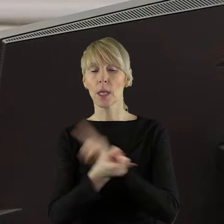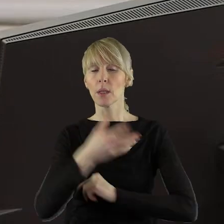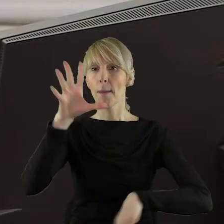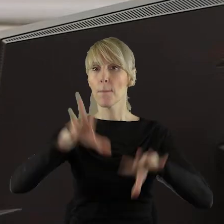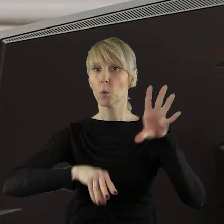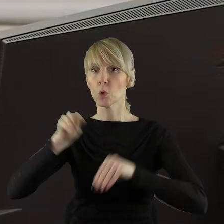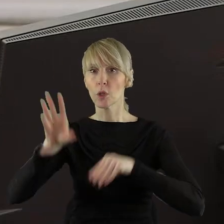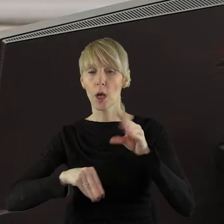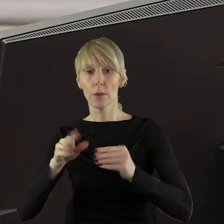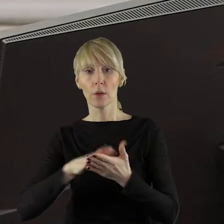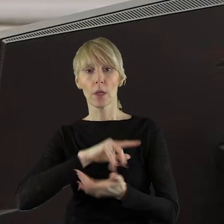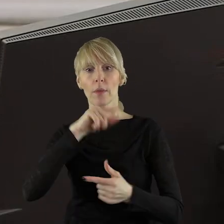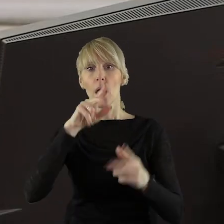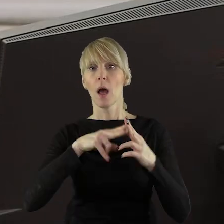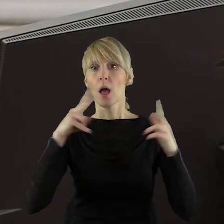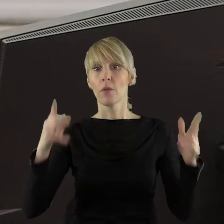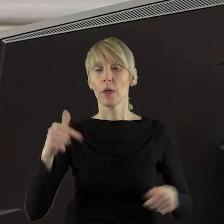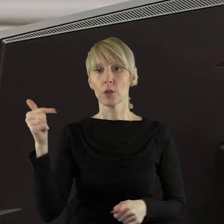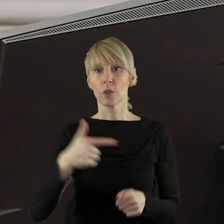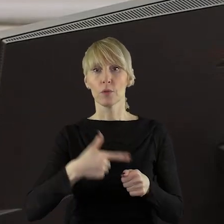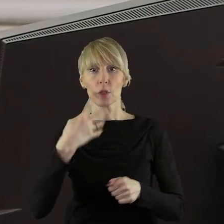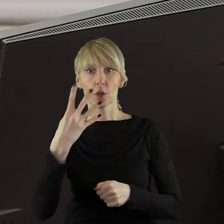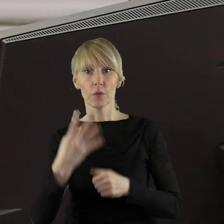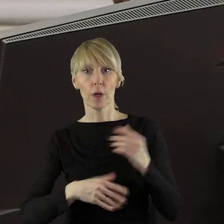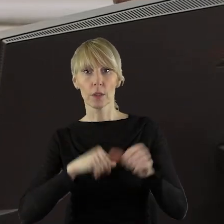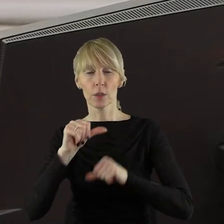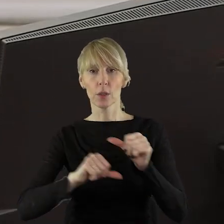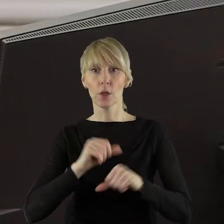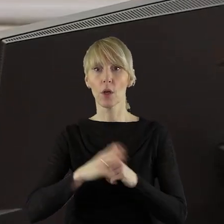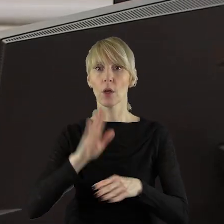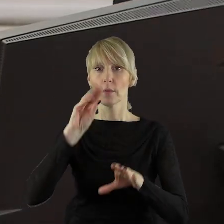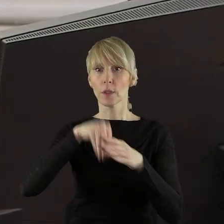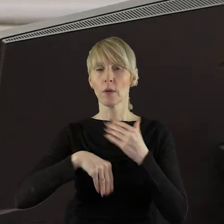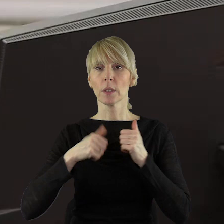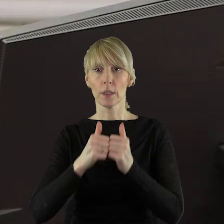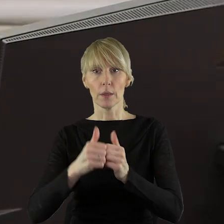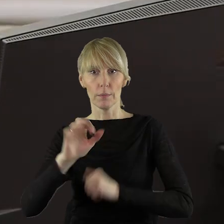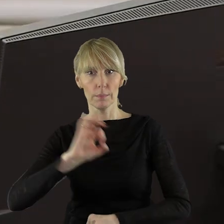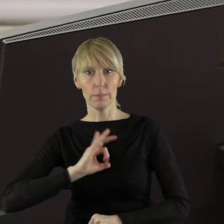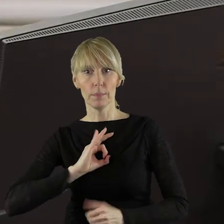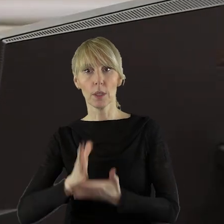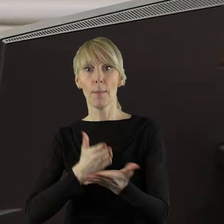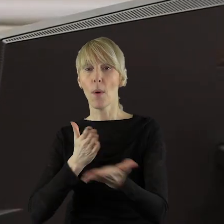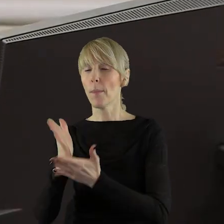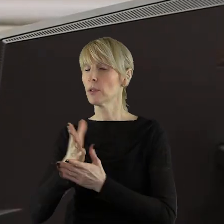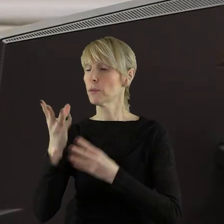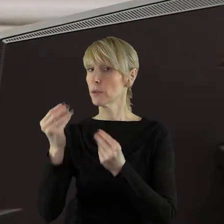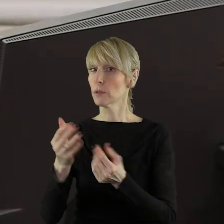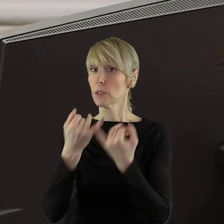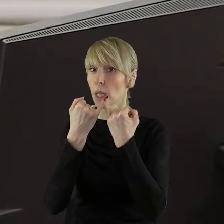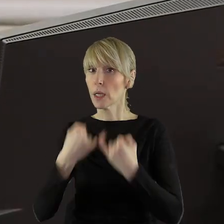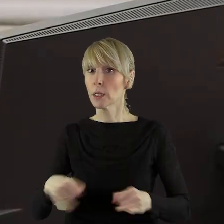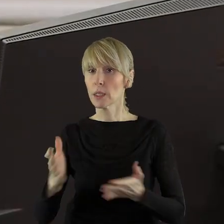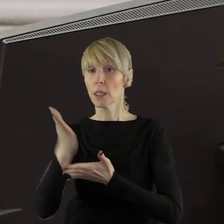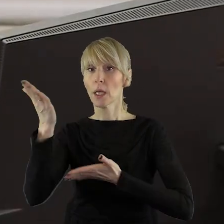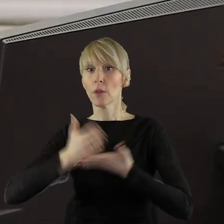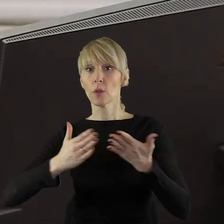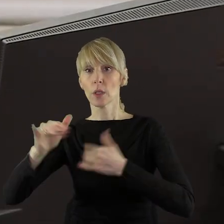i w budżecie województwa łódzkiego na 2024 rok w zakresie zadań własnych, pomocy finansowej dla innych jednostek samorządu terytorialnego,